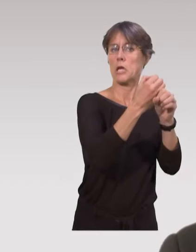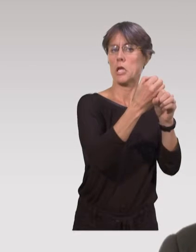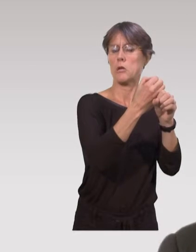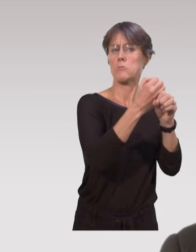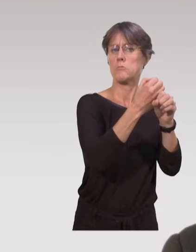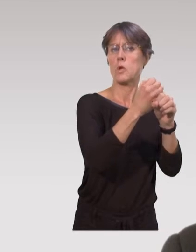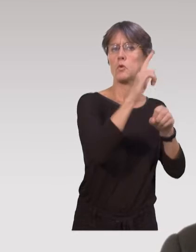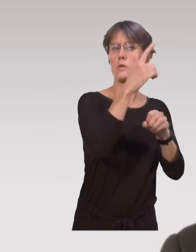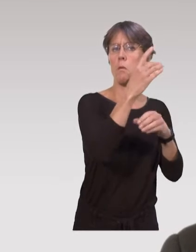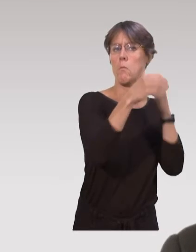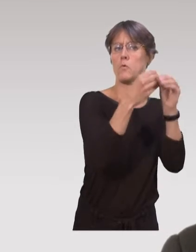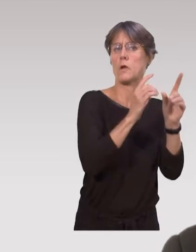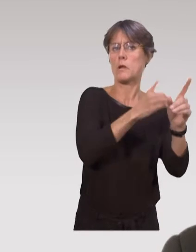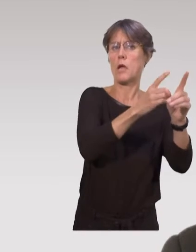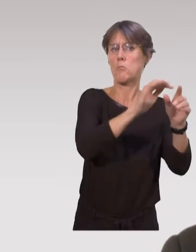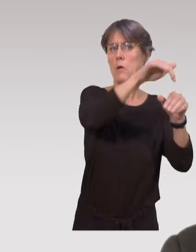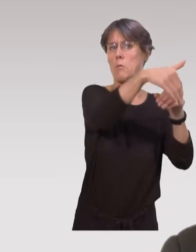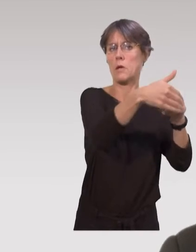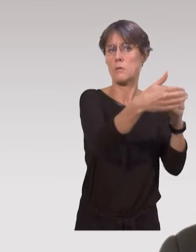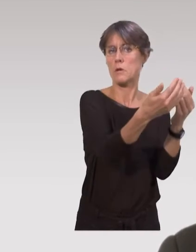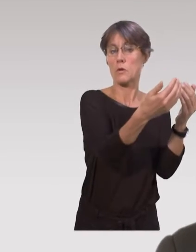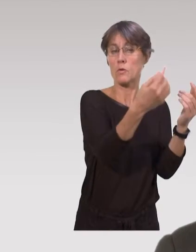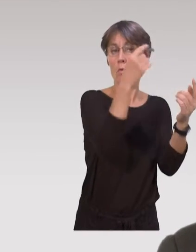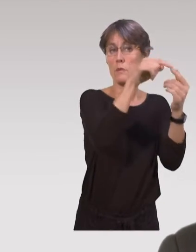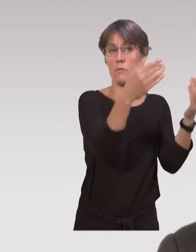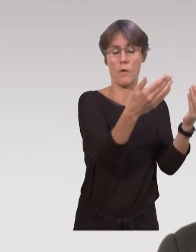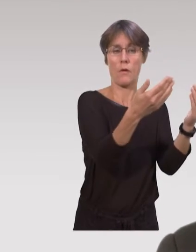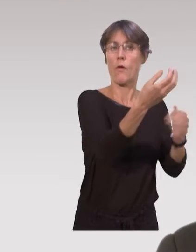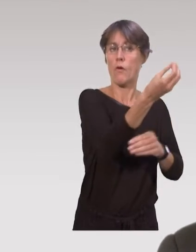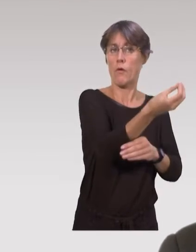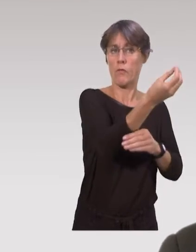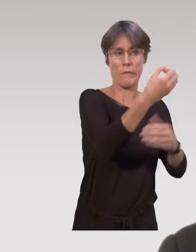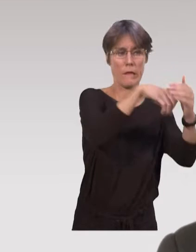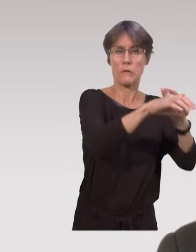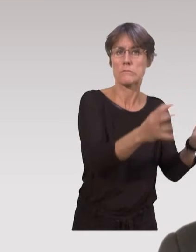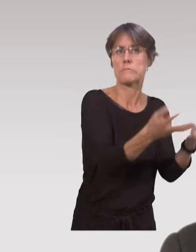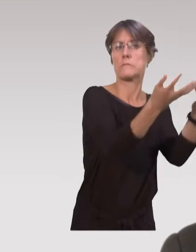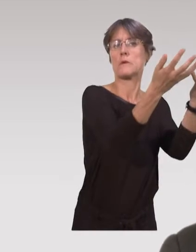La protection maternelle et infantile existe depuis l’après seconde guerre mondiale,